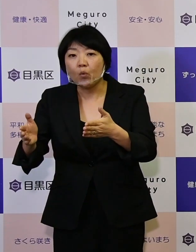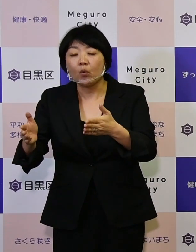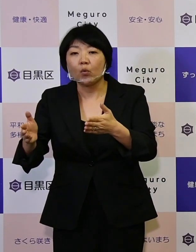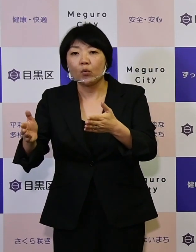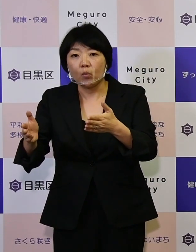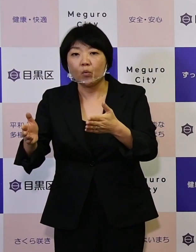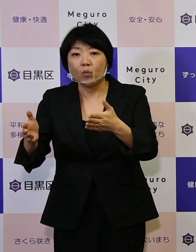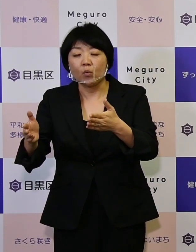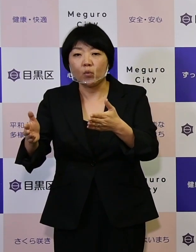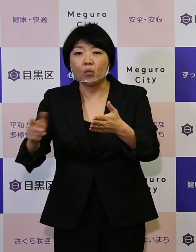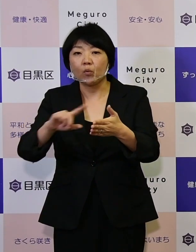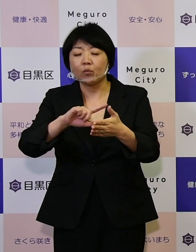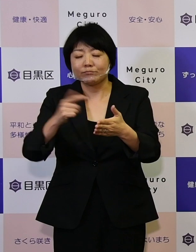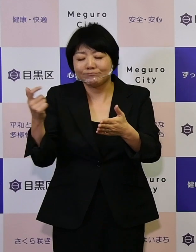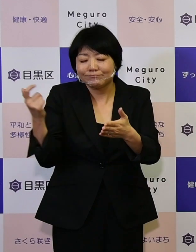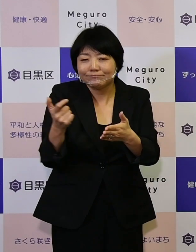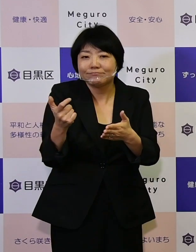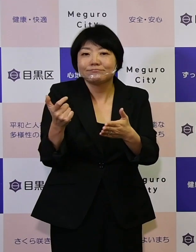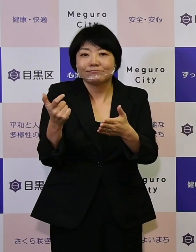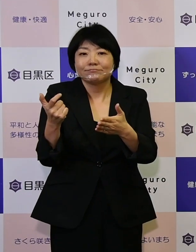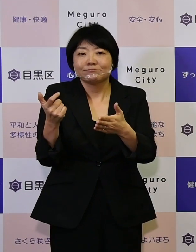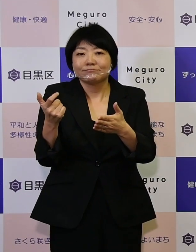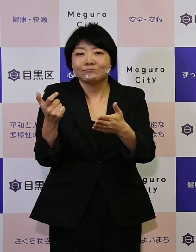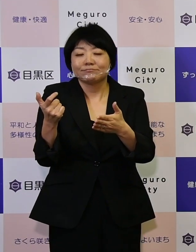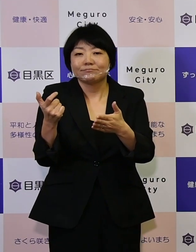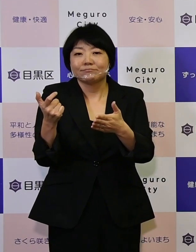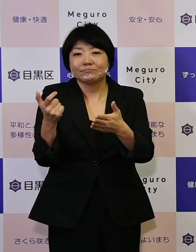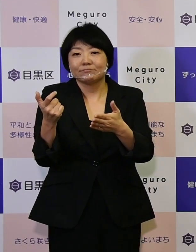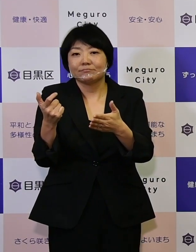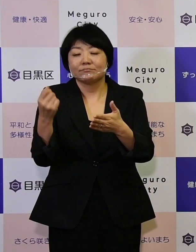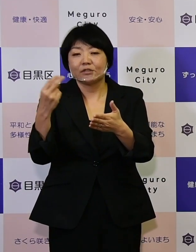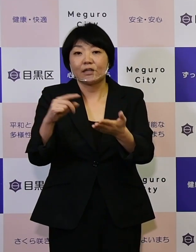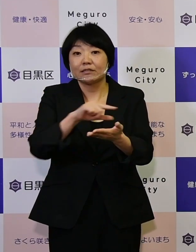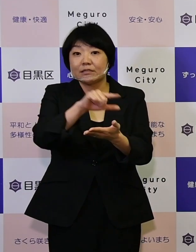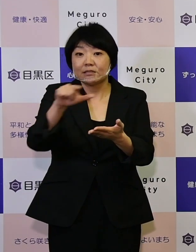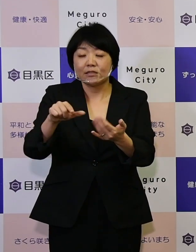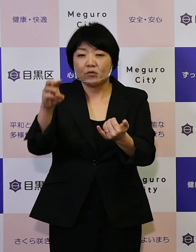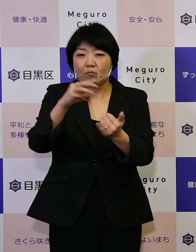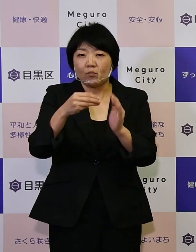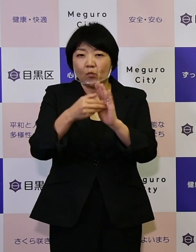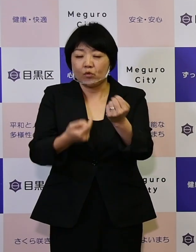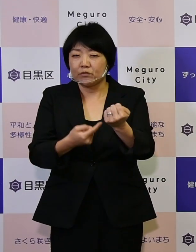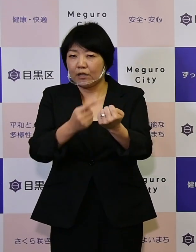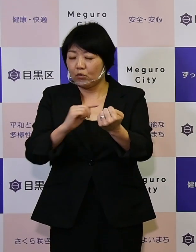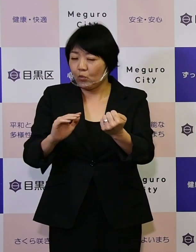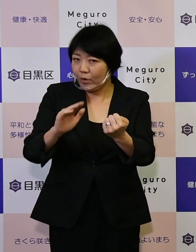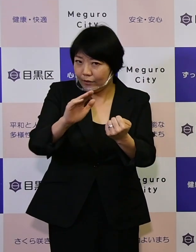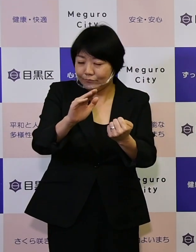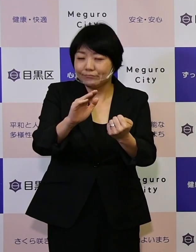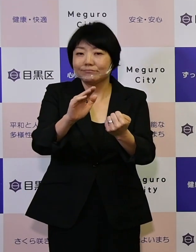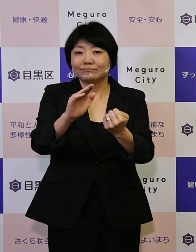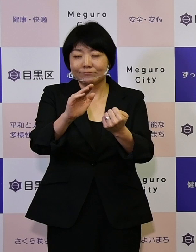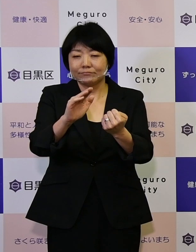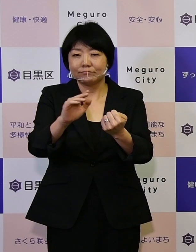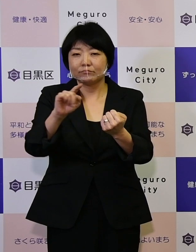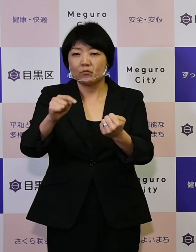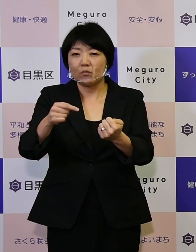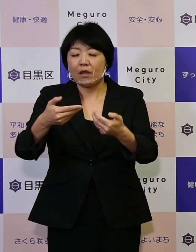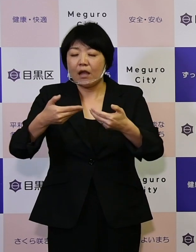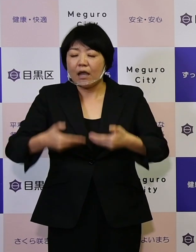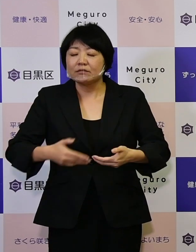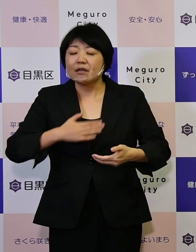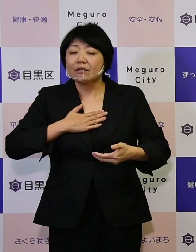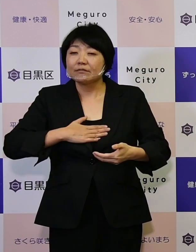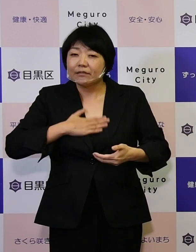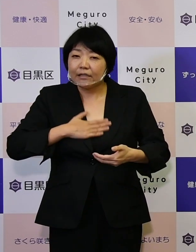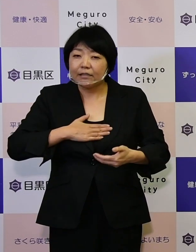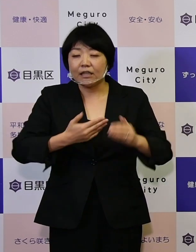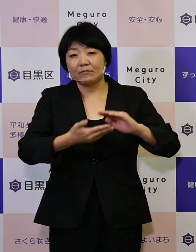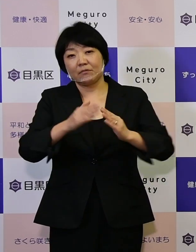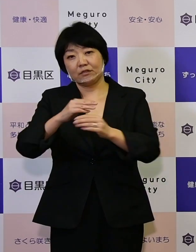強靱化、また地域の防災力の向上など 安全で快適なまちづくり。